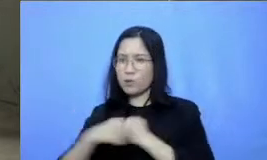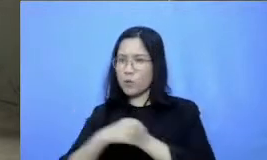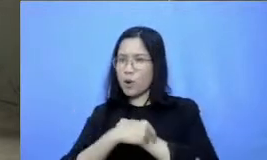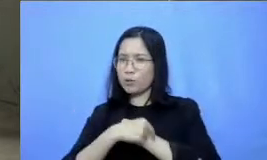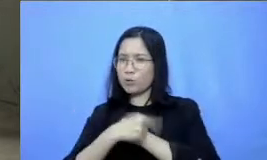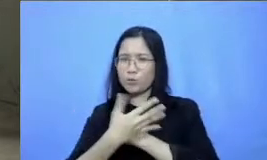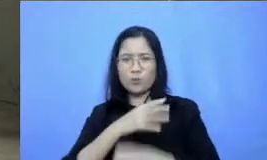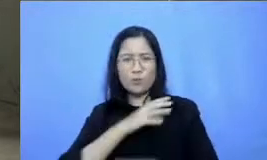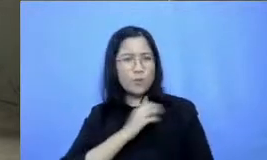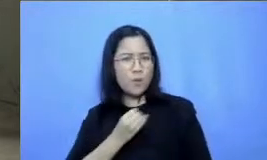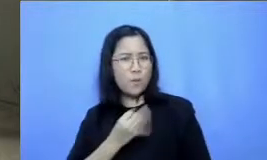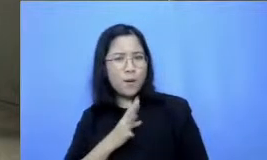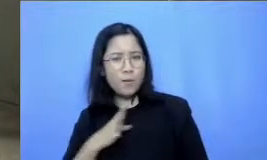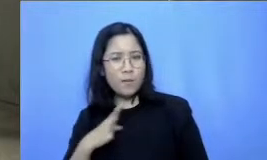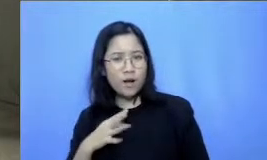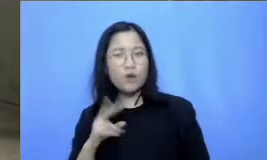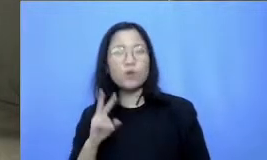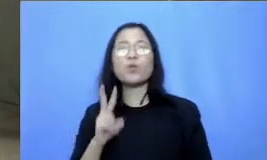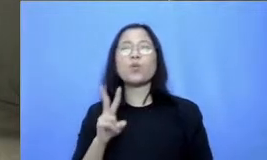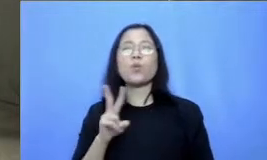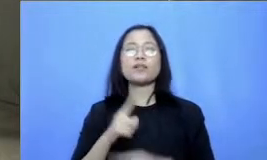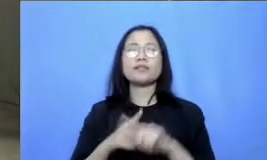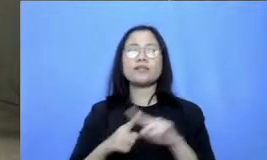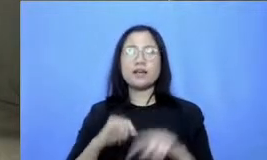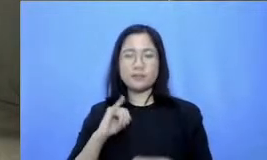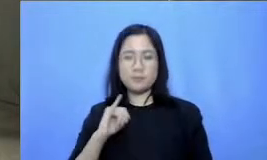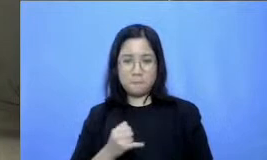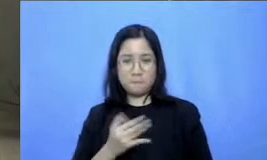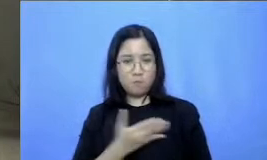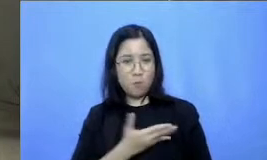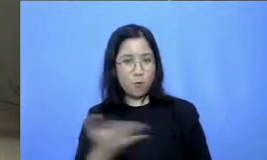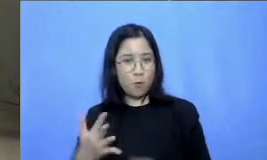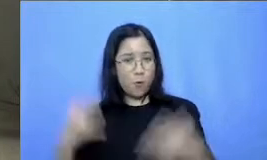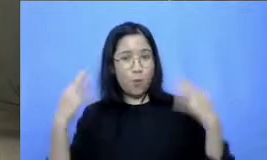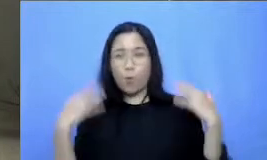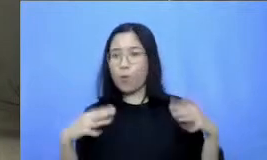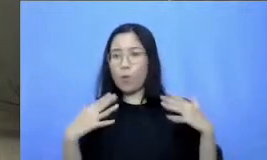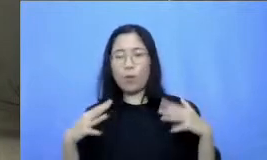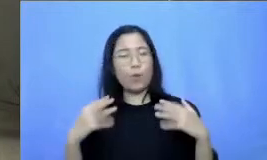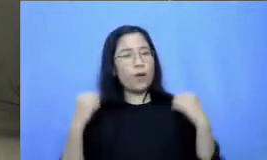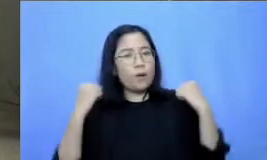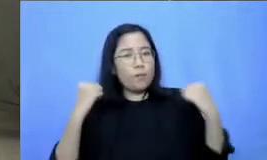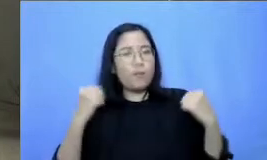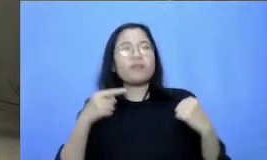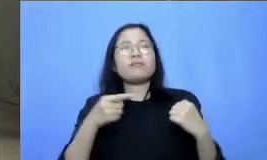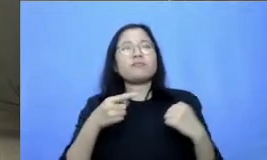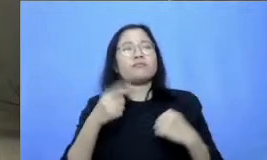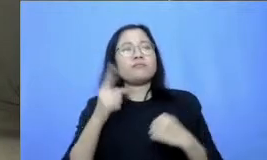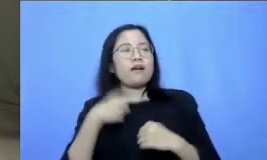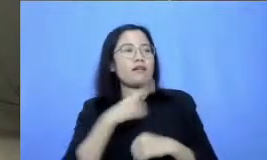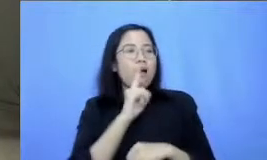Bapak dan Ibu Bertahan untuk terus belajar dari awal kita belajar mengenai Ari zillions tangguh